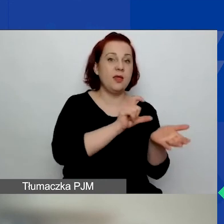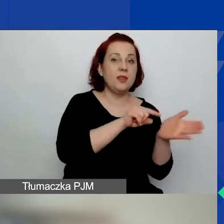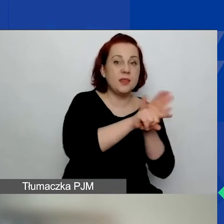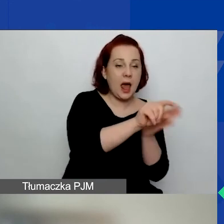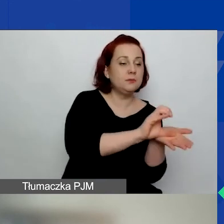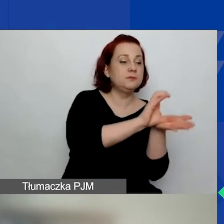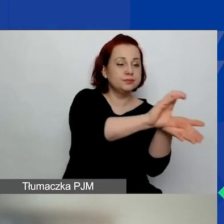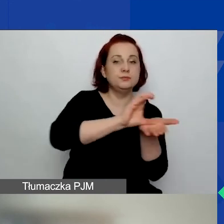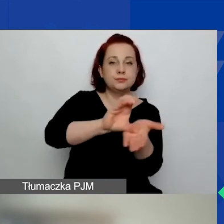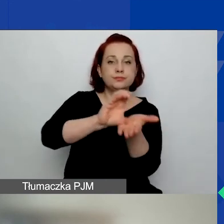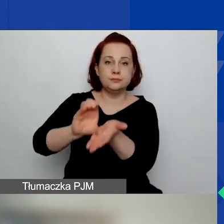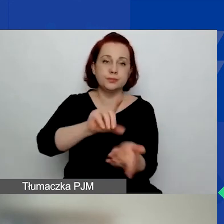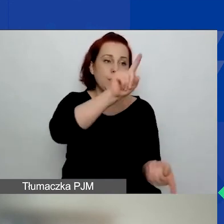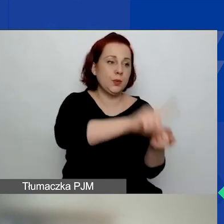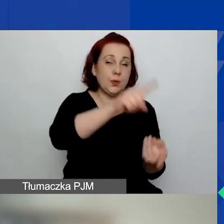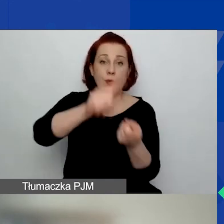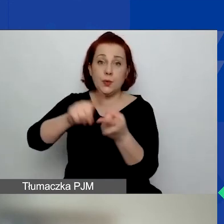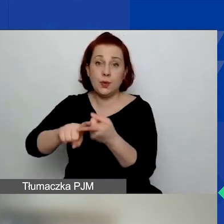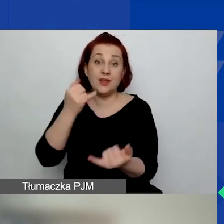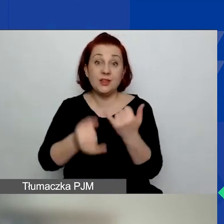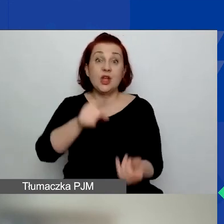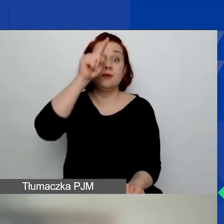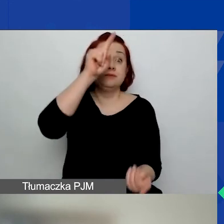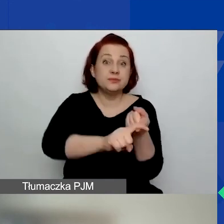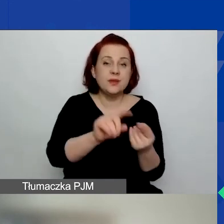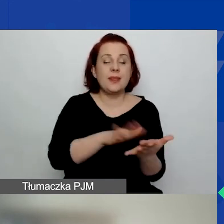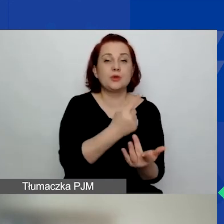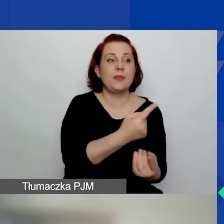jeżeli nam się skończy pula na obszar pierwszy, drugi lub trzeci,